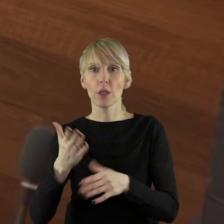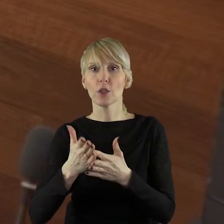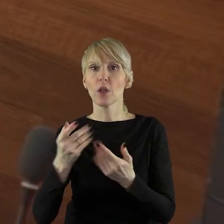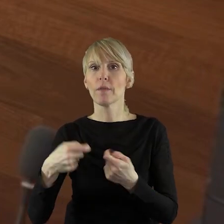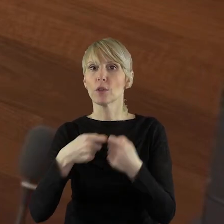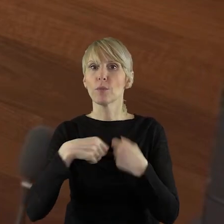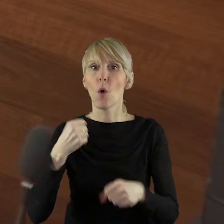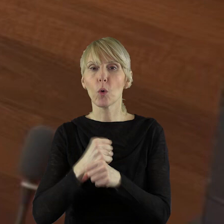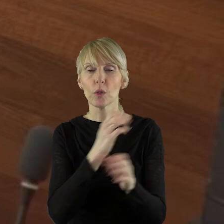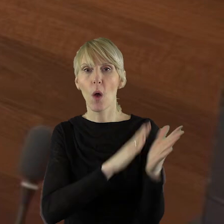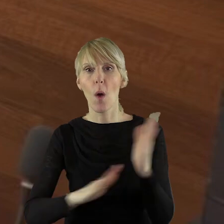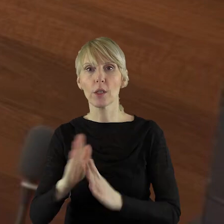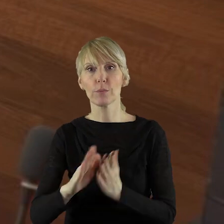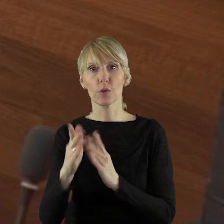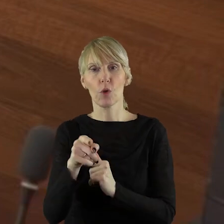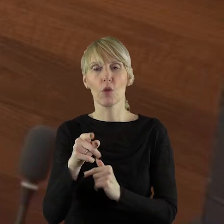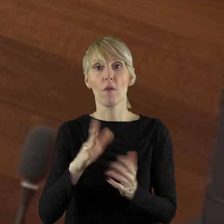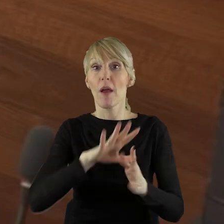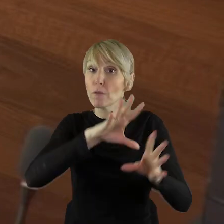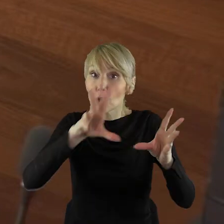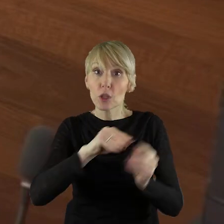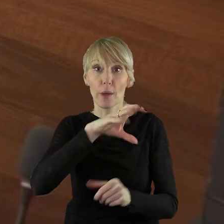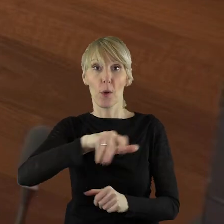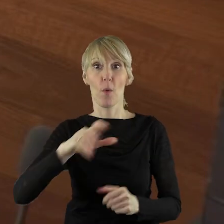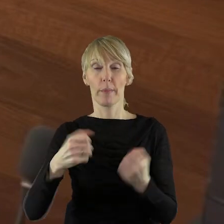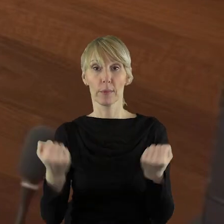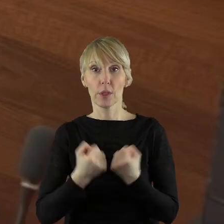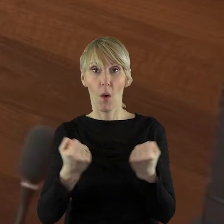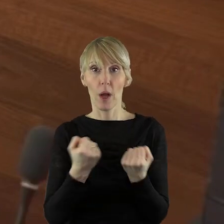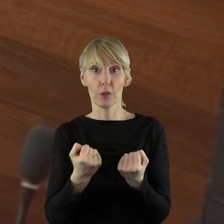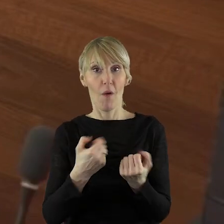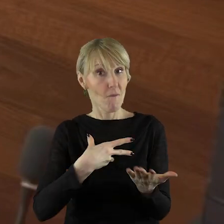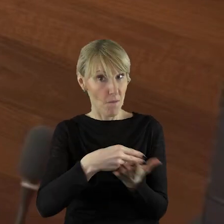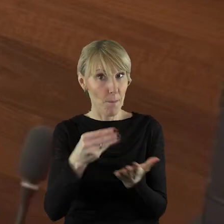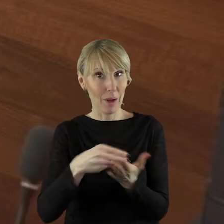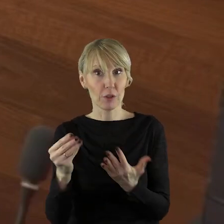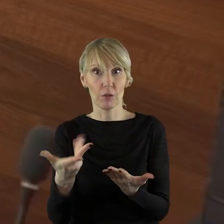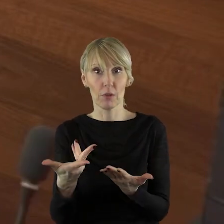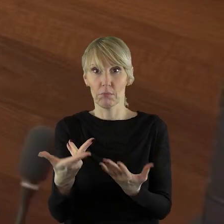współdziałanie przygotowawcze wszystkim nowym grupom działania czy też nie?